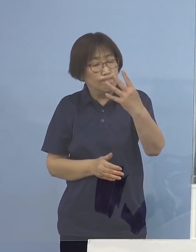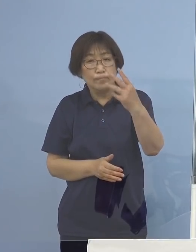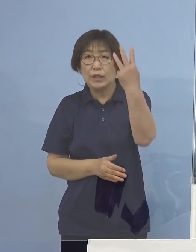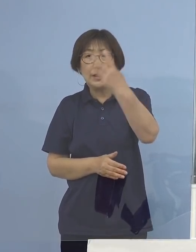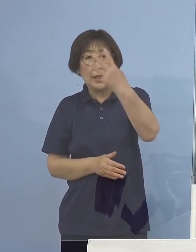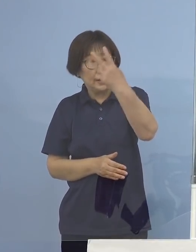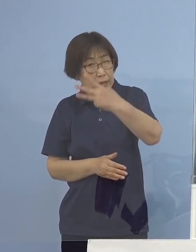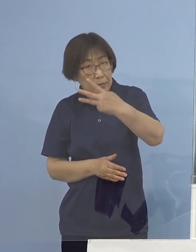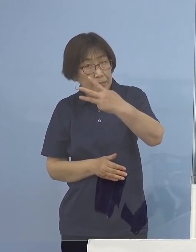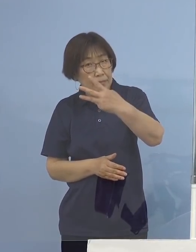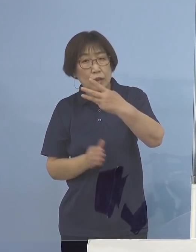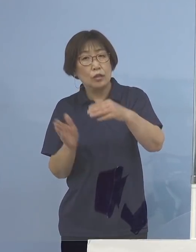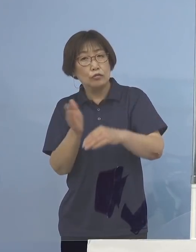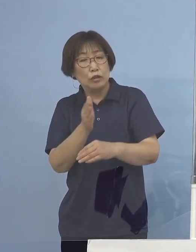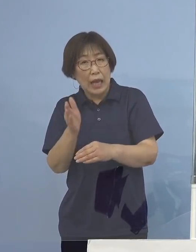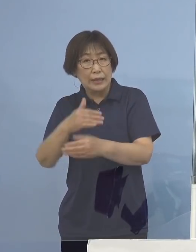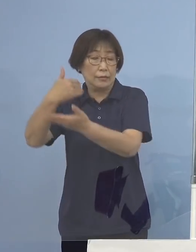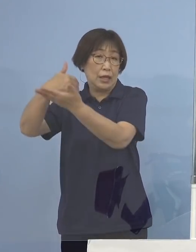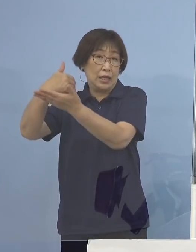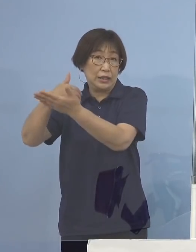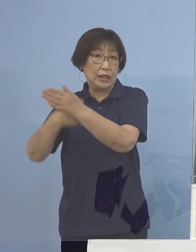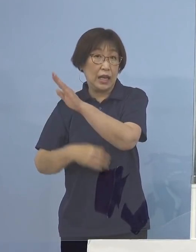こうした話があったところでありますが